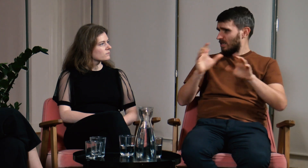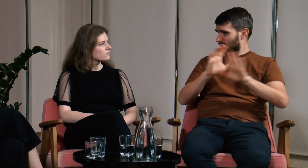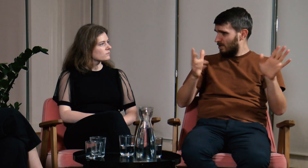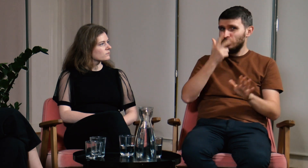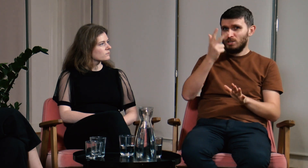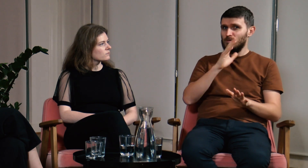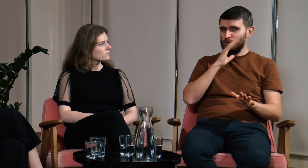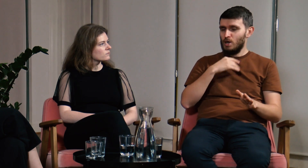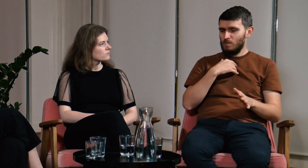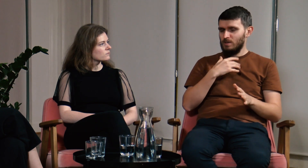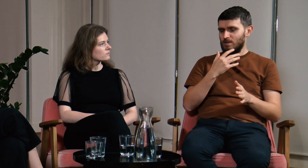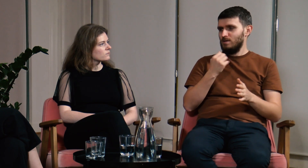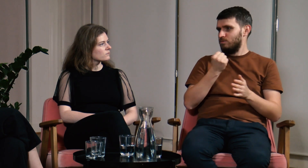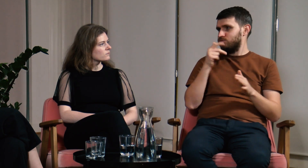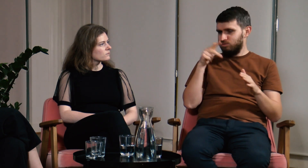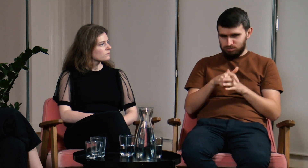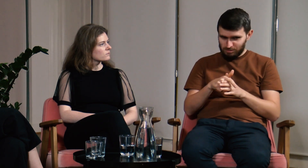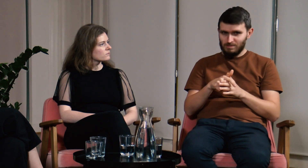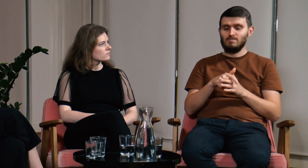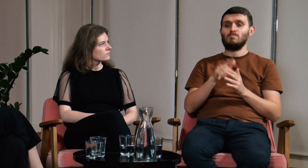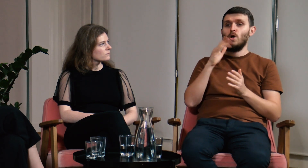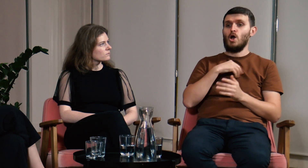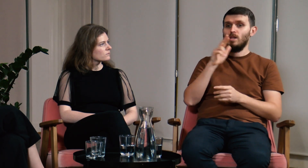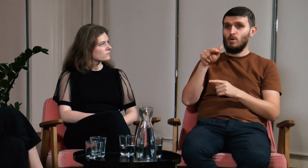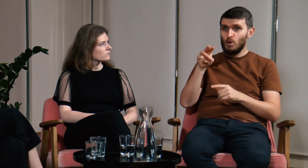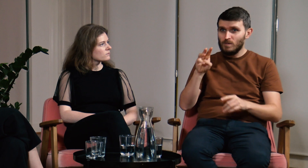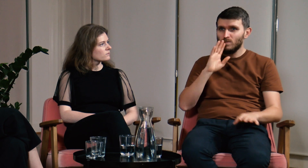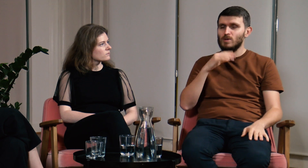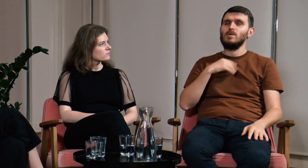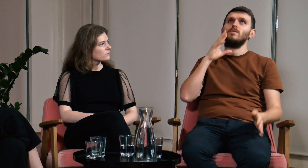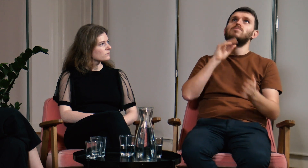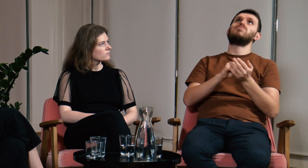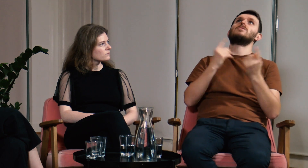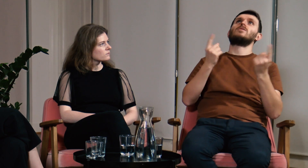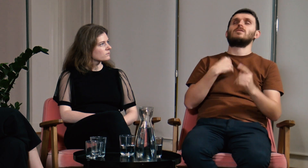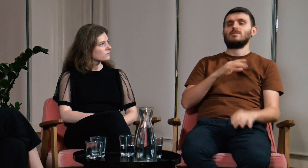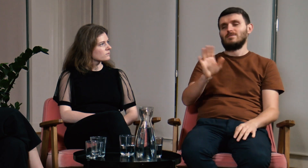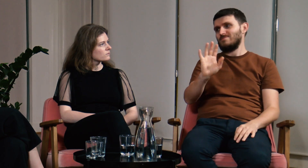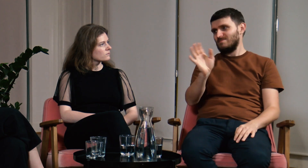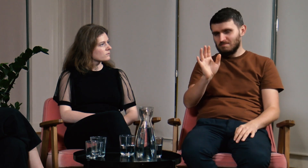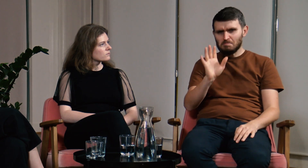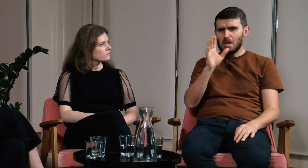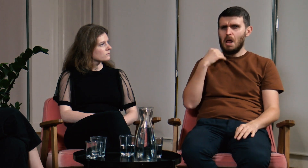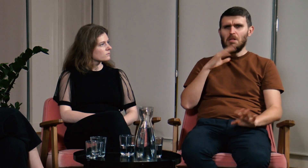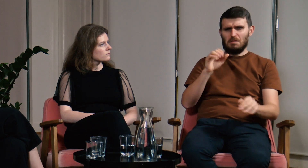Przez trzy lata musiałem sam wykonać ogrom pracy. Bałem się, że ta sytuacja powtórzy się także na UW. Nie mogłem się na to znowu godzić.